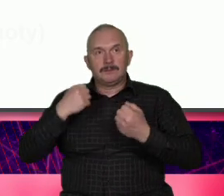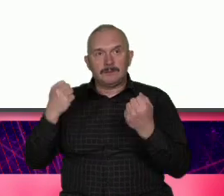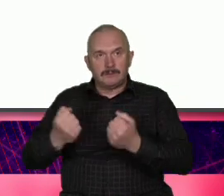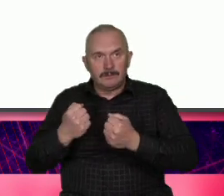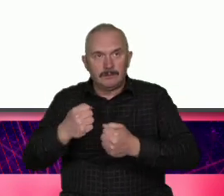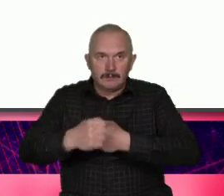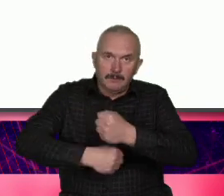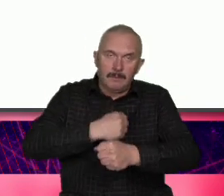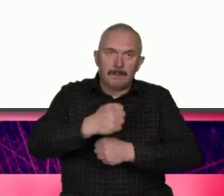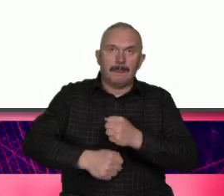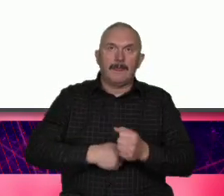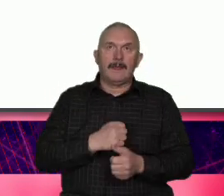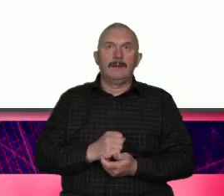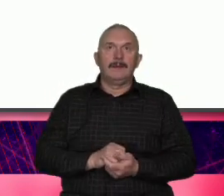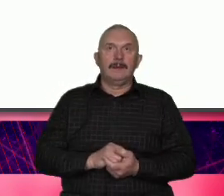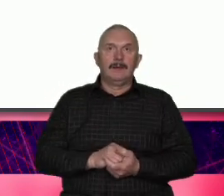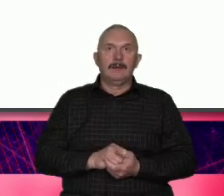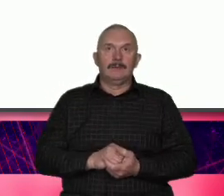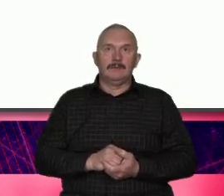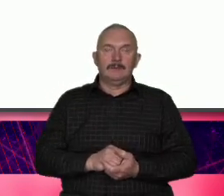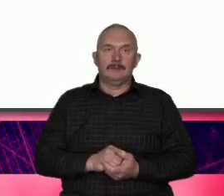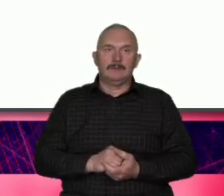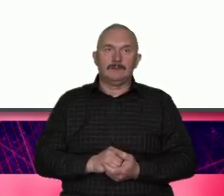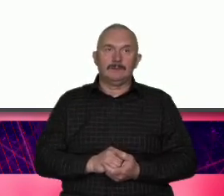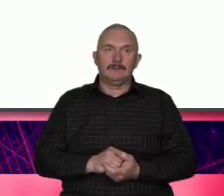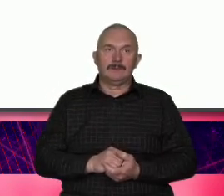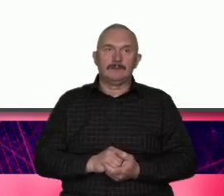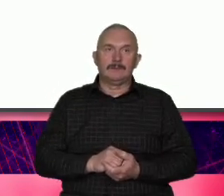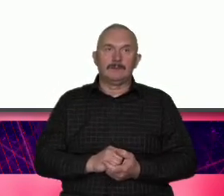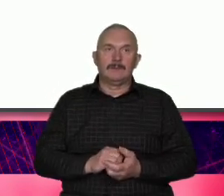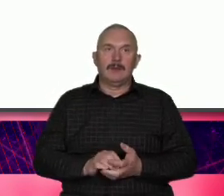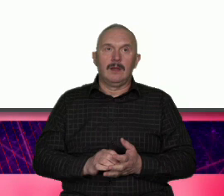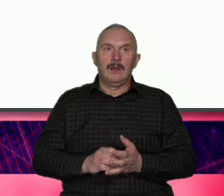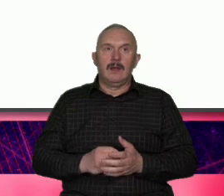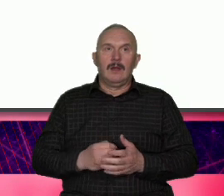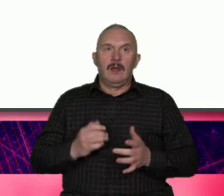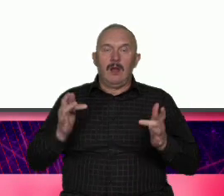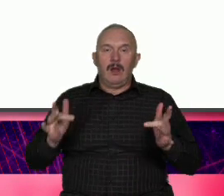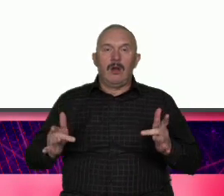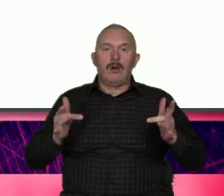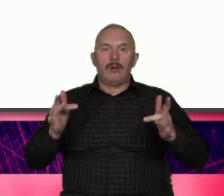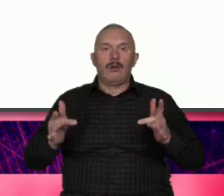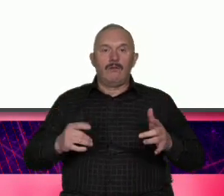mrowisko No może może kij między szprychy posłużyć się triad heglowski